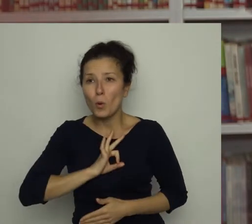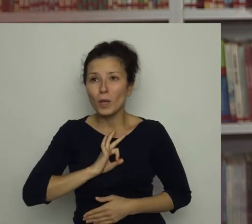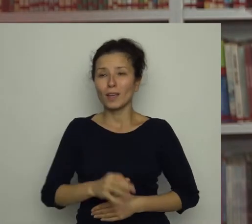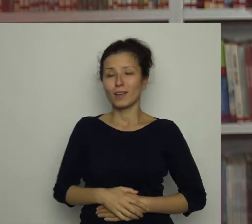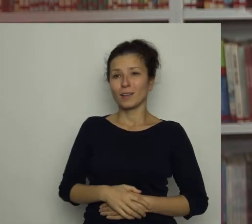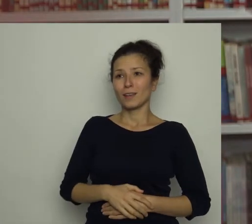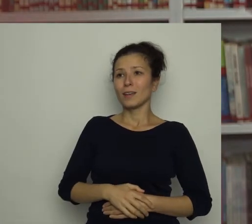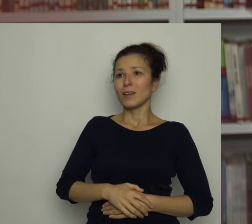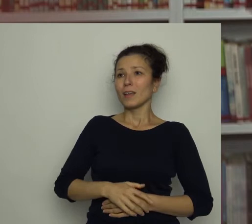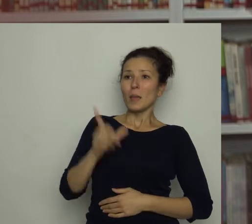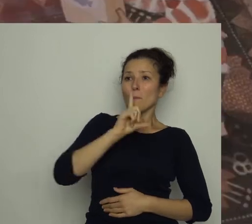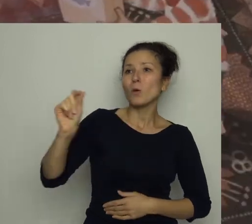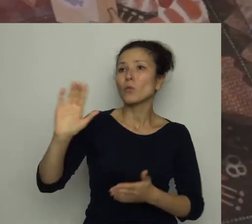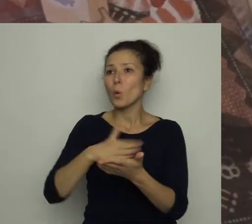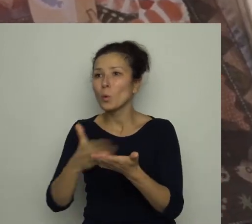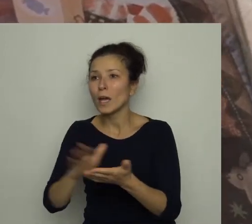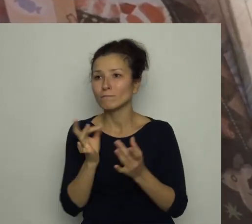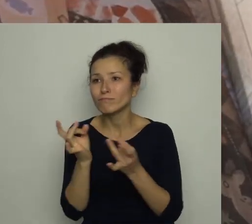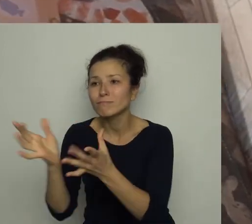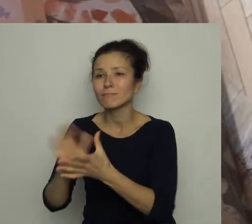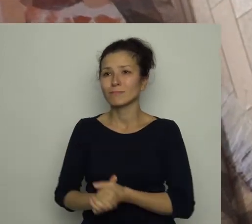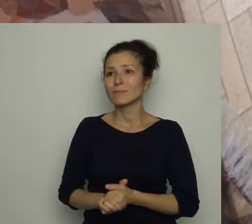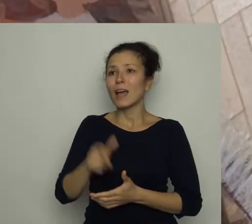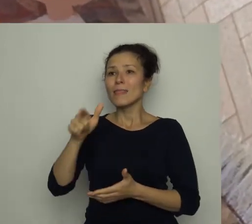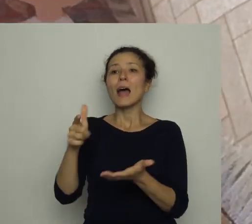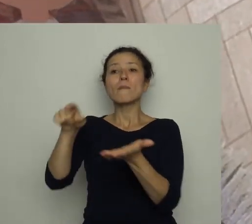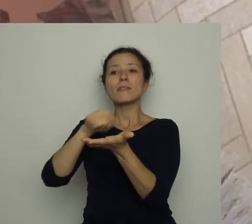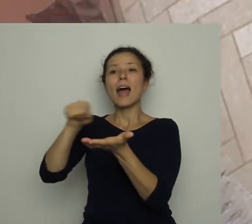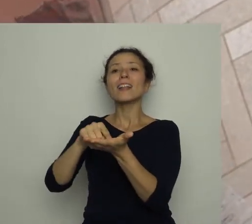i pobiegł do kuchni. Na talerzu czekała na niego czerwona papryka,